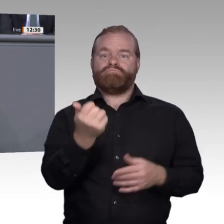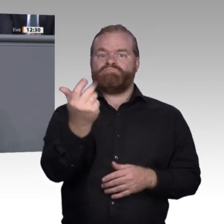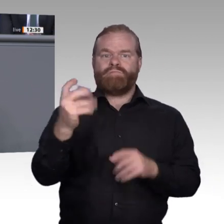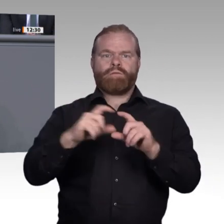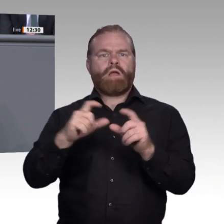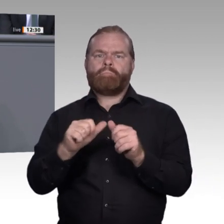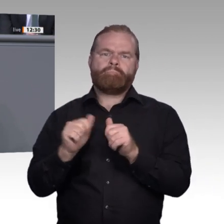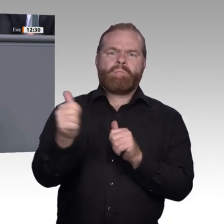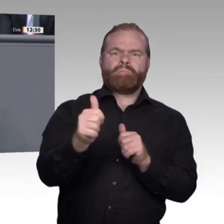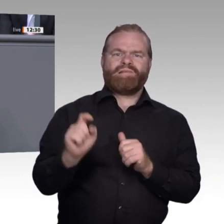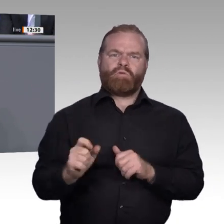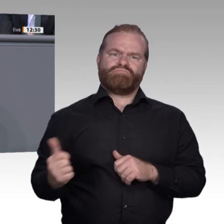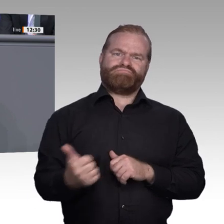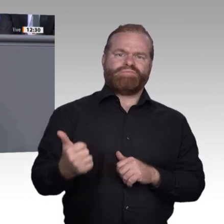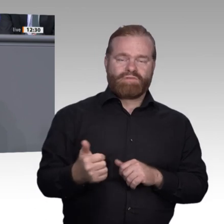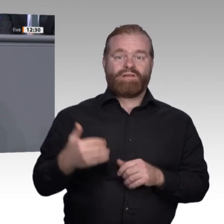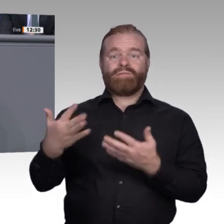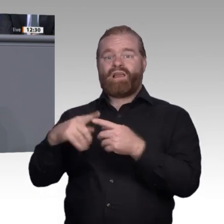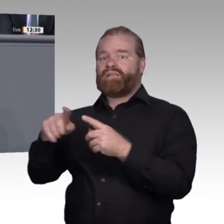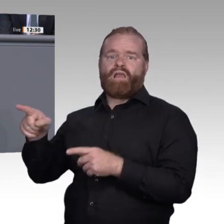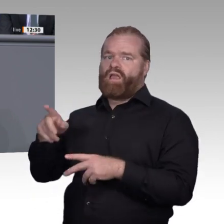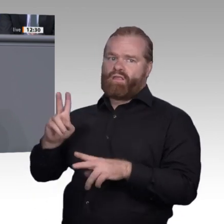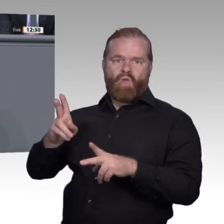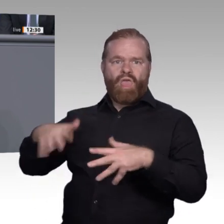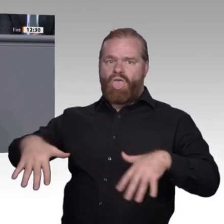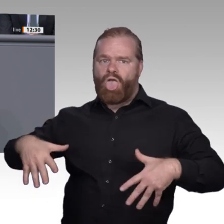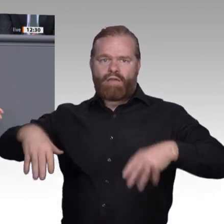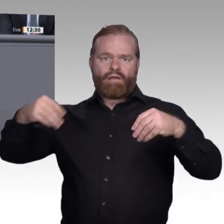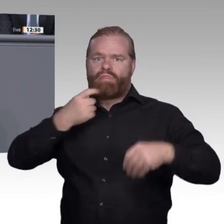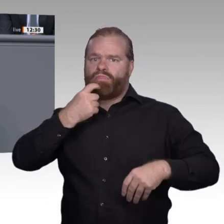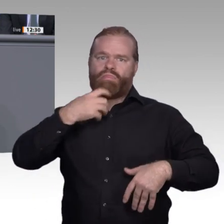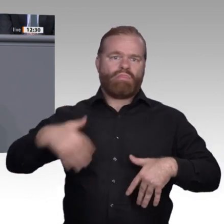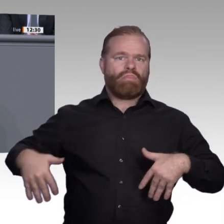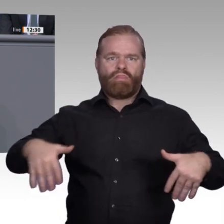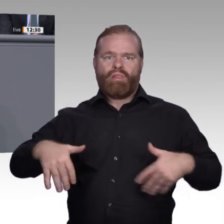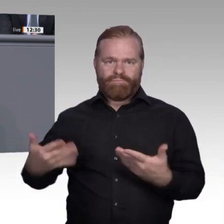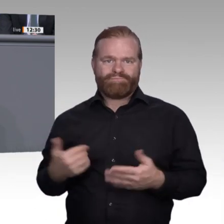Die Ausbildungsberufe sind gleichfalls nahezu alle von der Digitalisierung berührt, aber